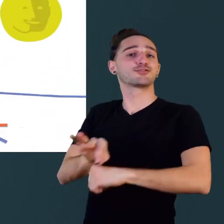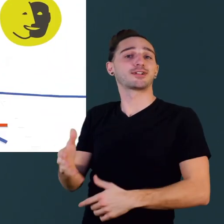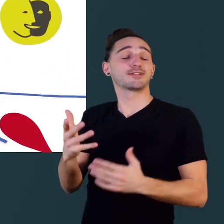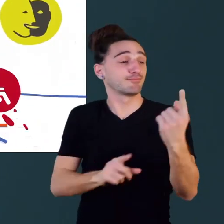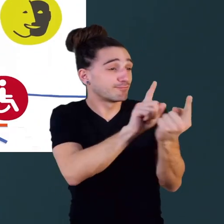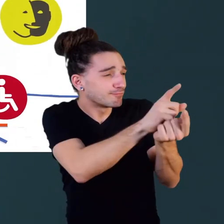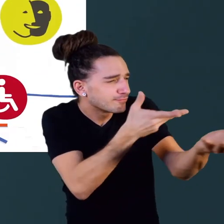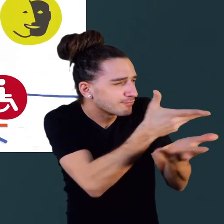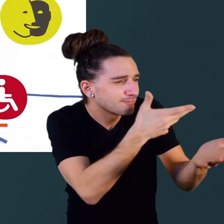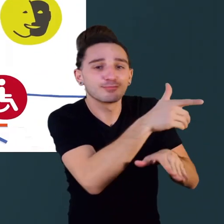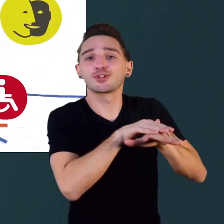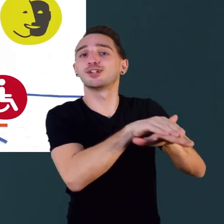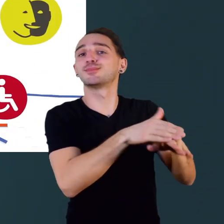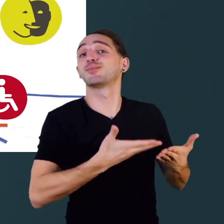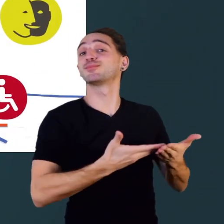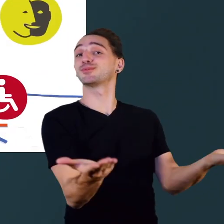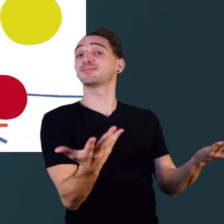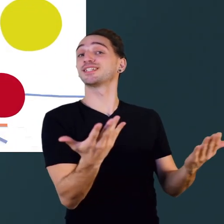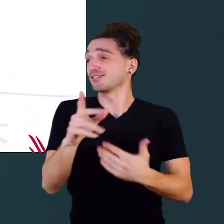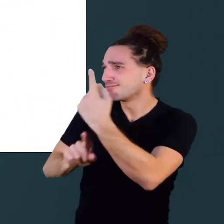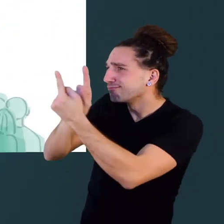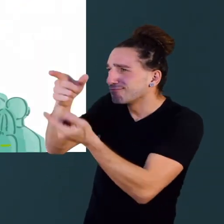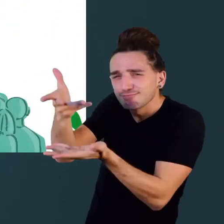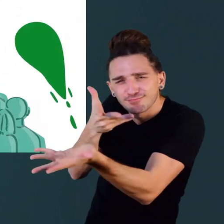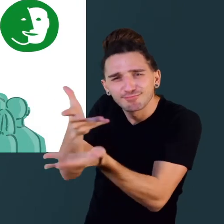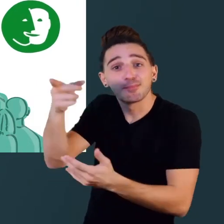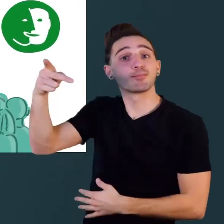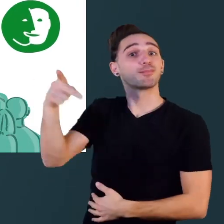ceux qui s'occupent des transports, ainsi qu'aux hommes et aux femmes politiques